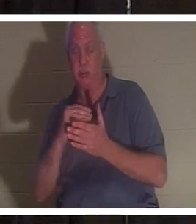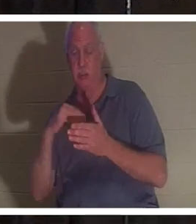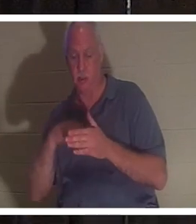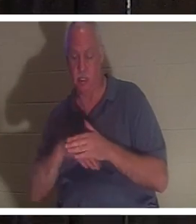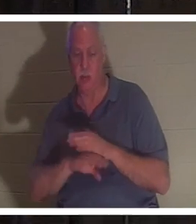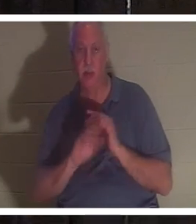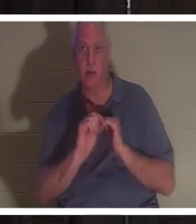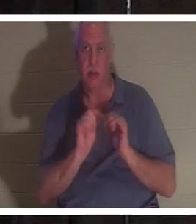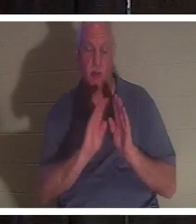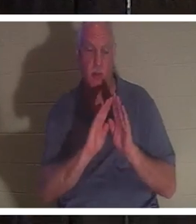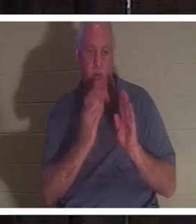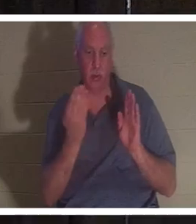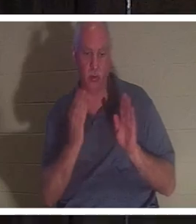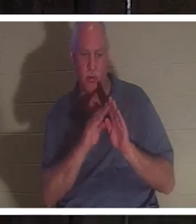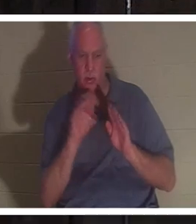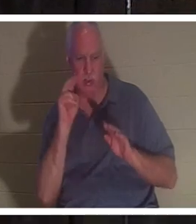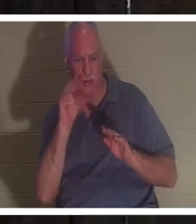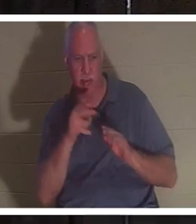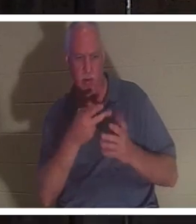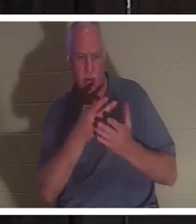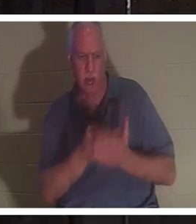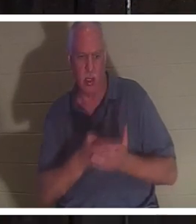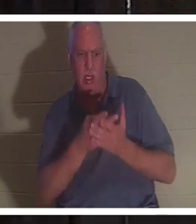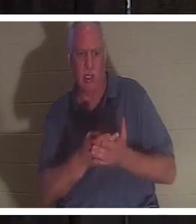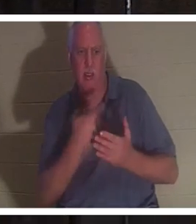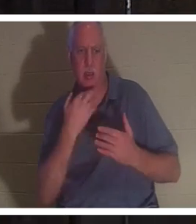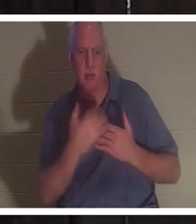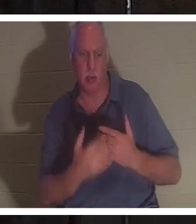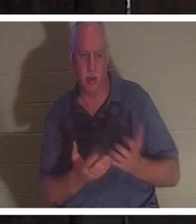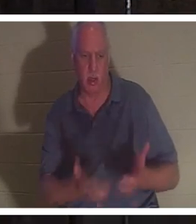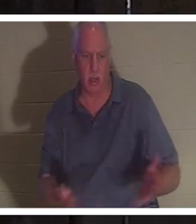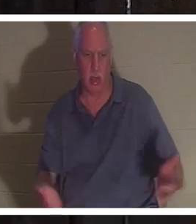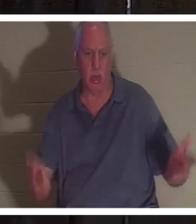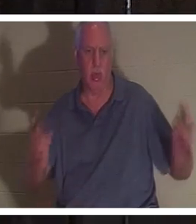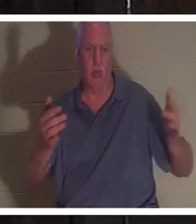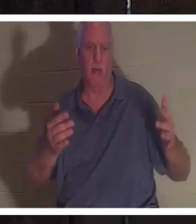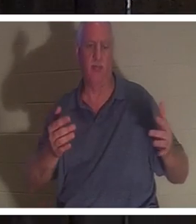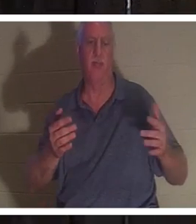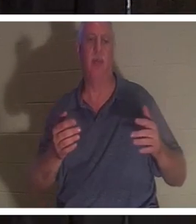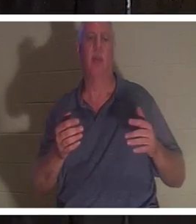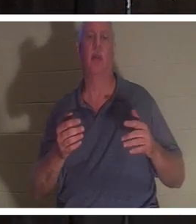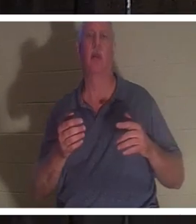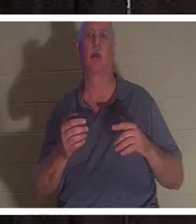门，看到她躺在血泊中。他检查了她的脉搏，没有脉搏。